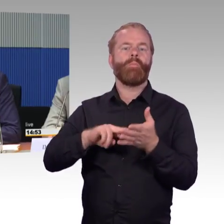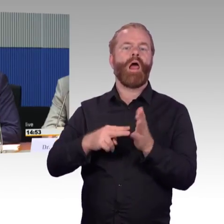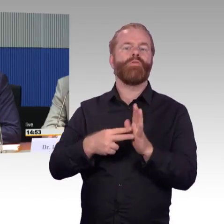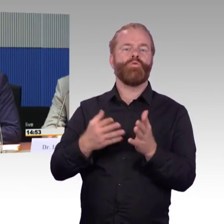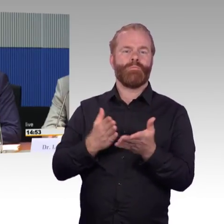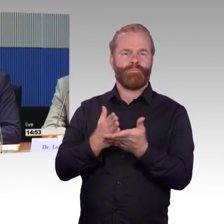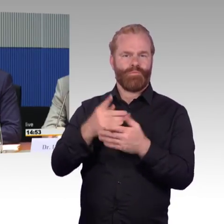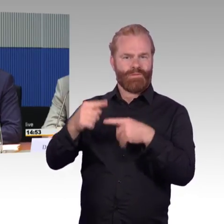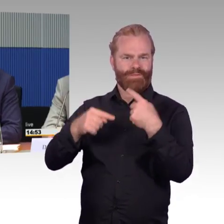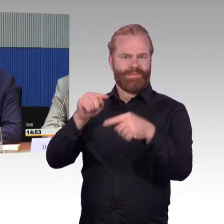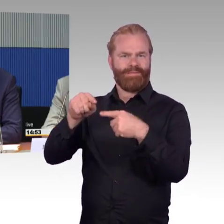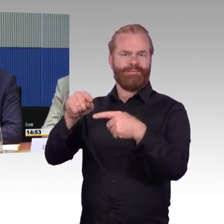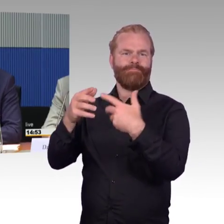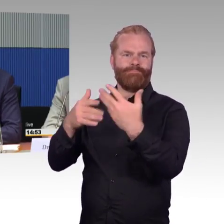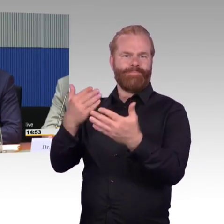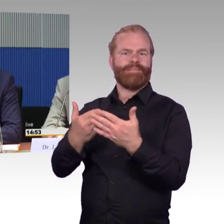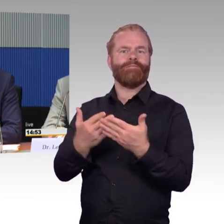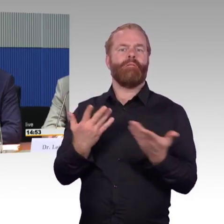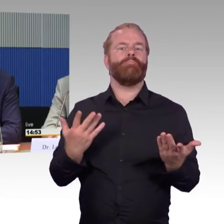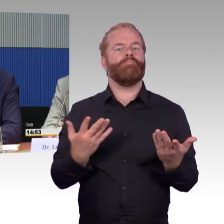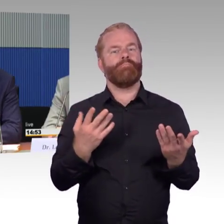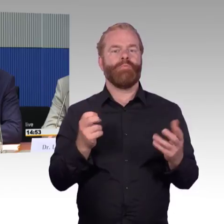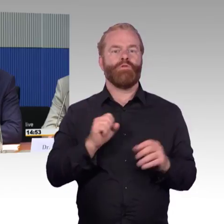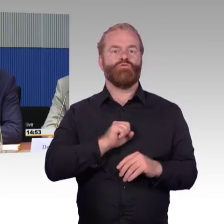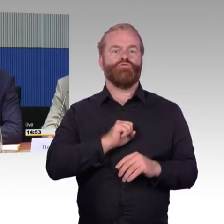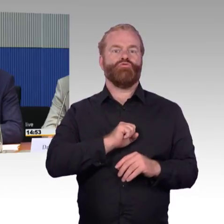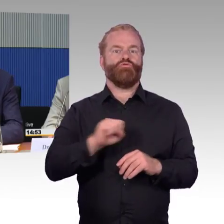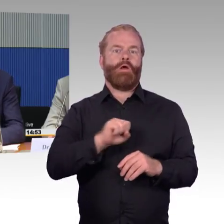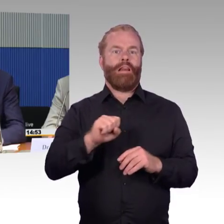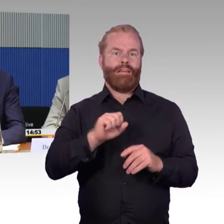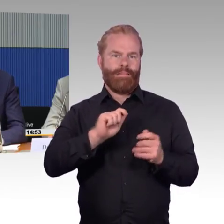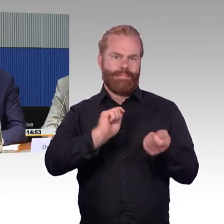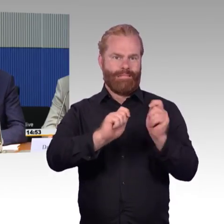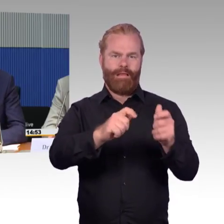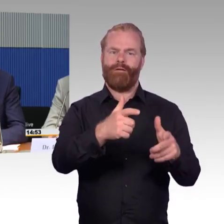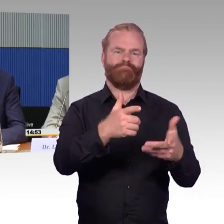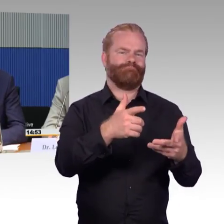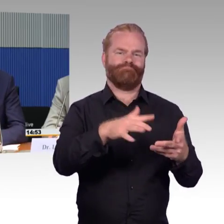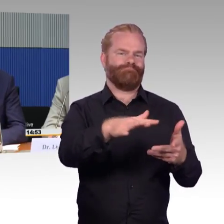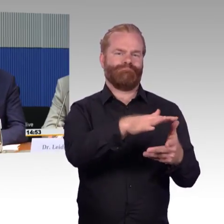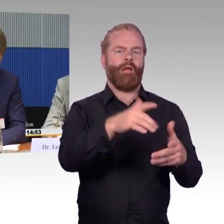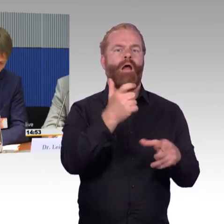dass ich überhaupt einsteigen kann, überhaupt auf den Bahnhof komme, aber was ich schnell machen kann sind im Prinzip Maßnahmen